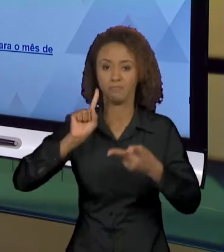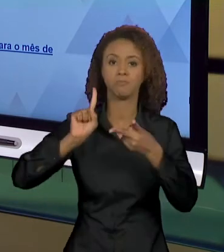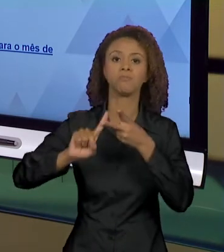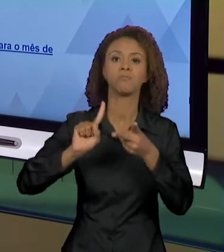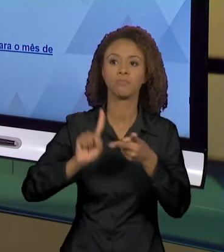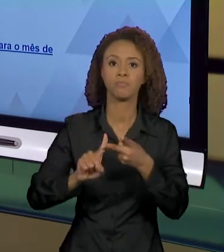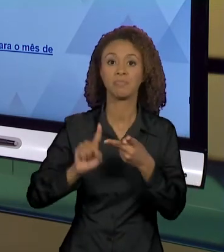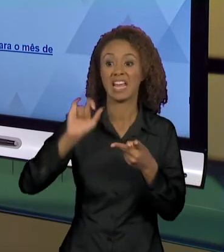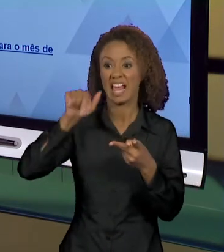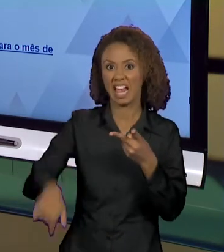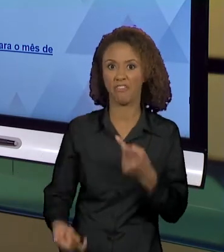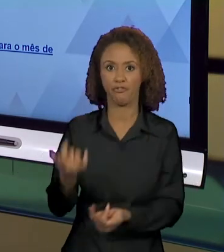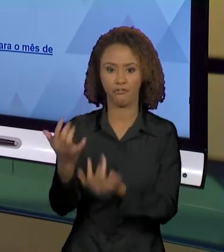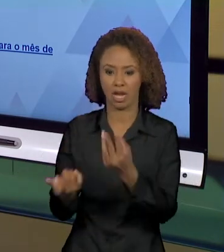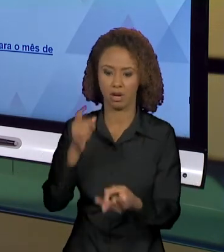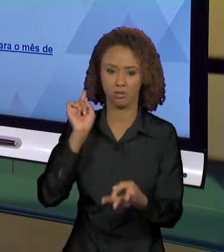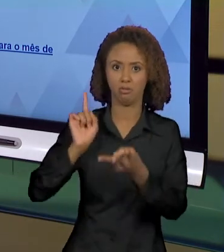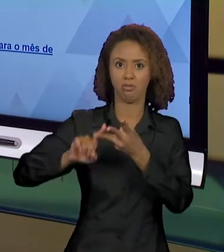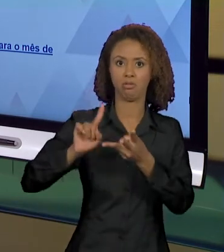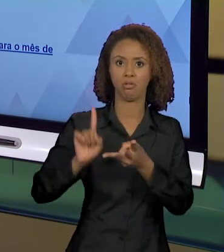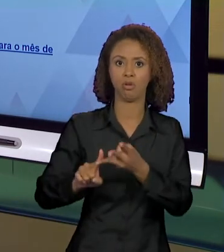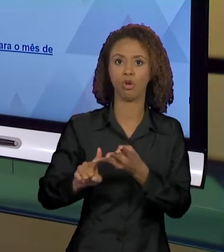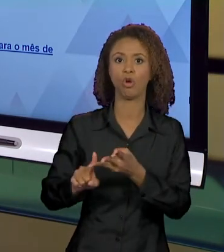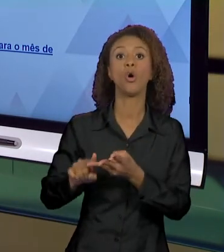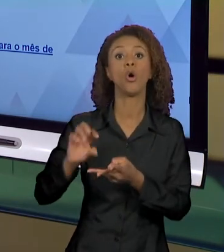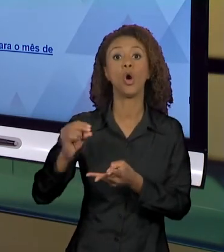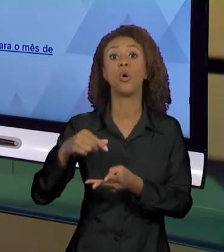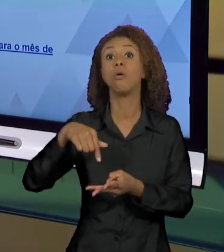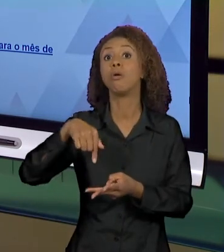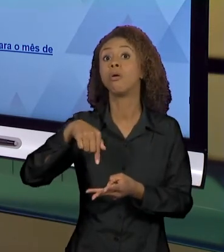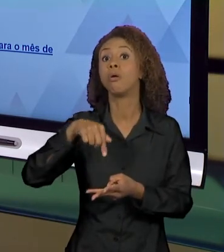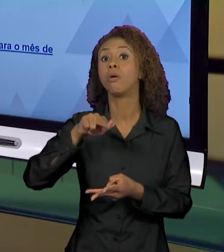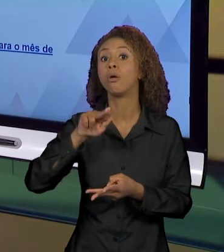INFERNO, OU AO DIZER QUEIMADAS, SENTIDOS